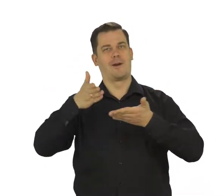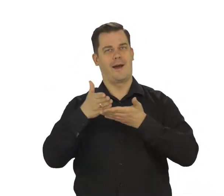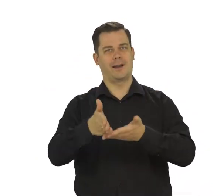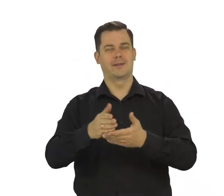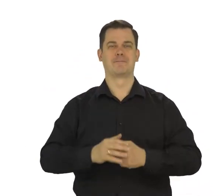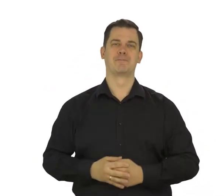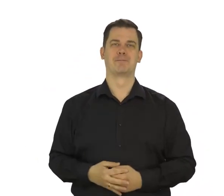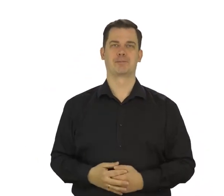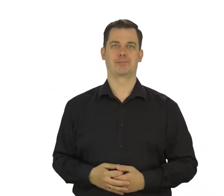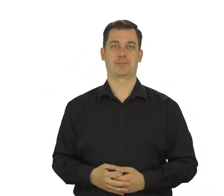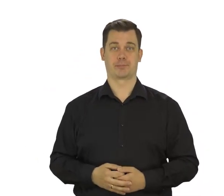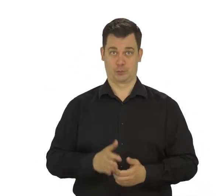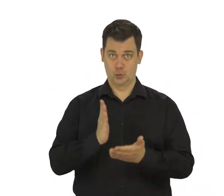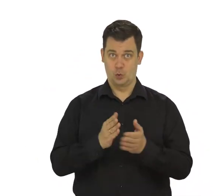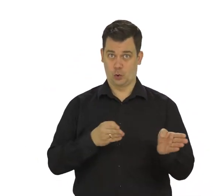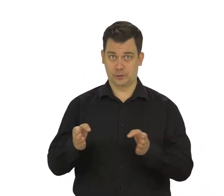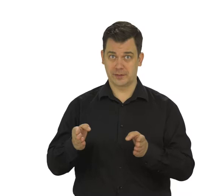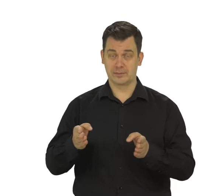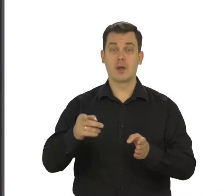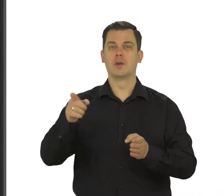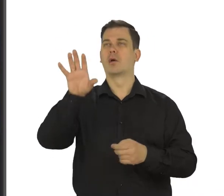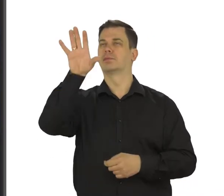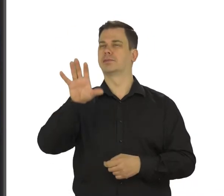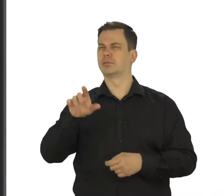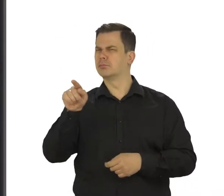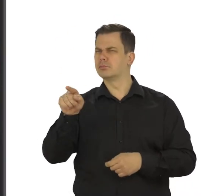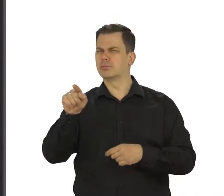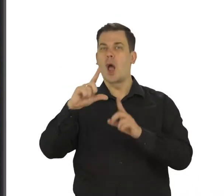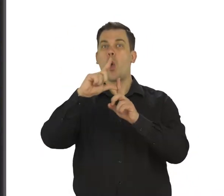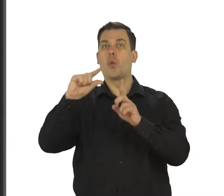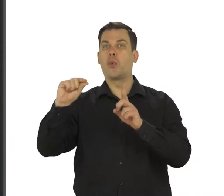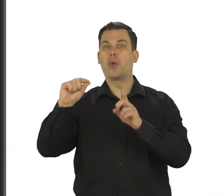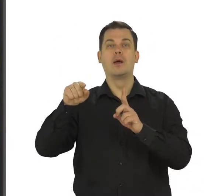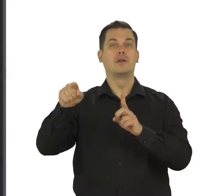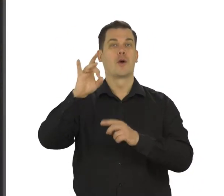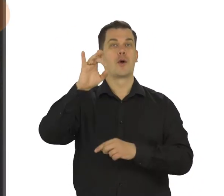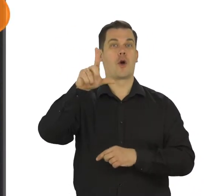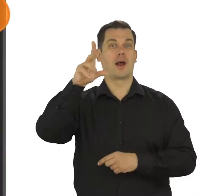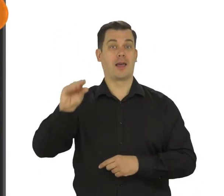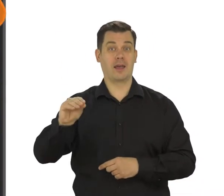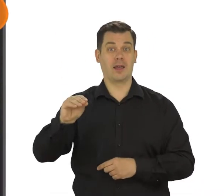Następnie, na ekranie telefonu wyszukaj folder podpisany Google i dotknij go.